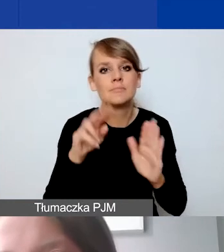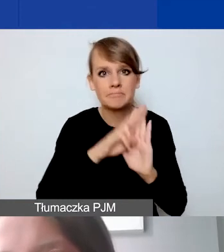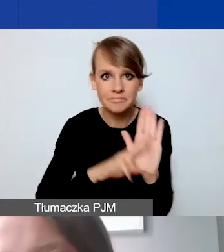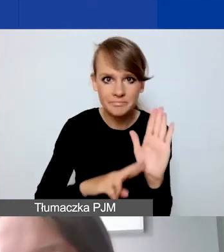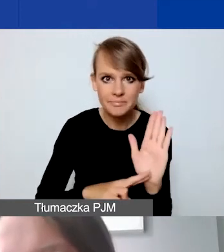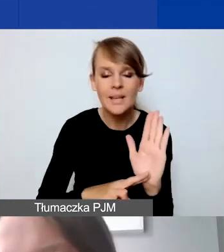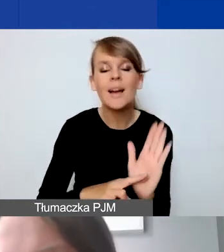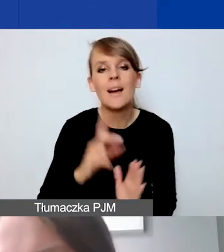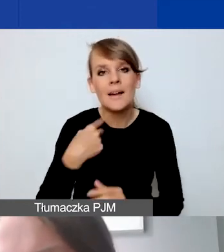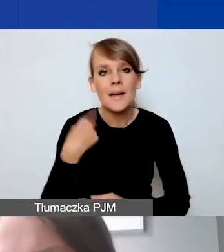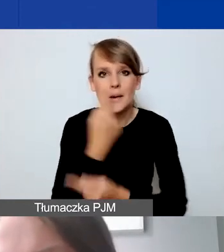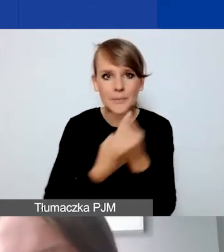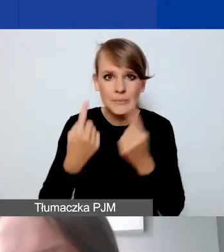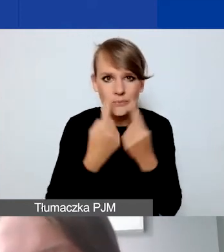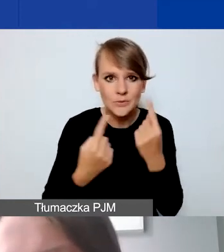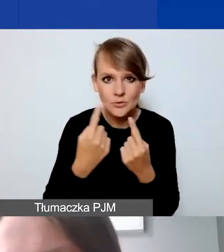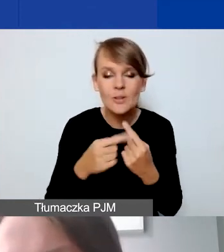myślę, że ten program daje